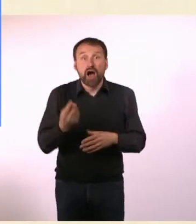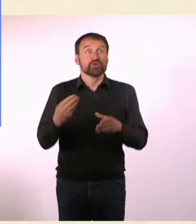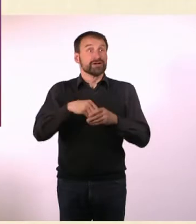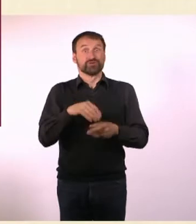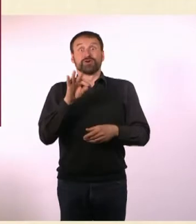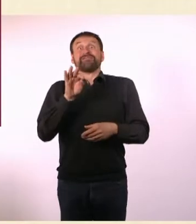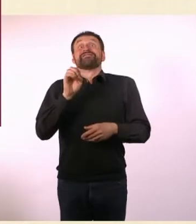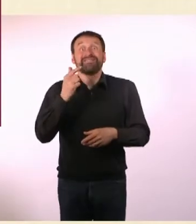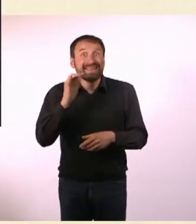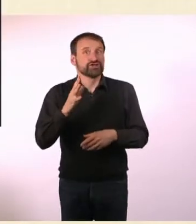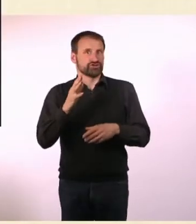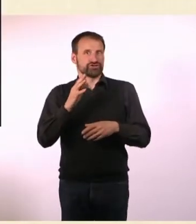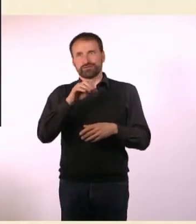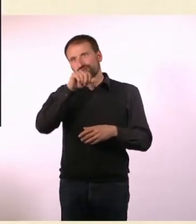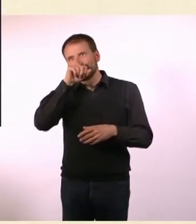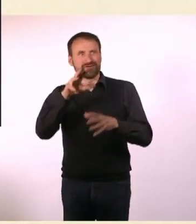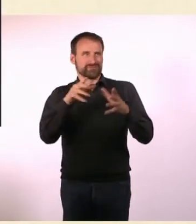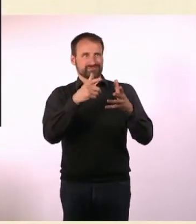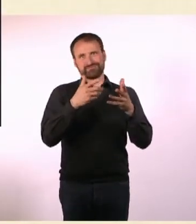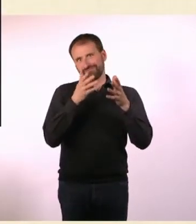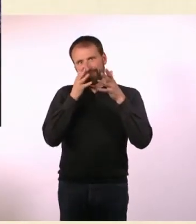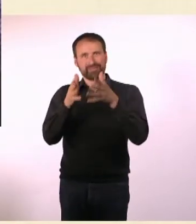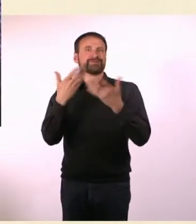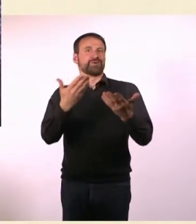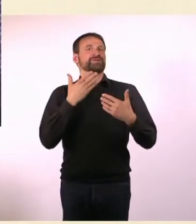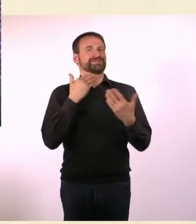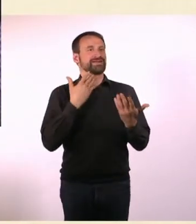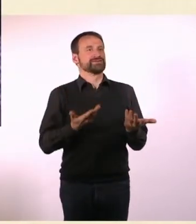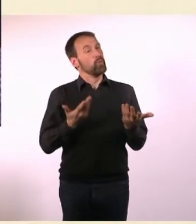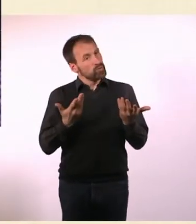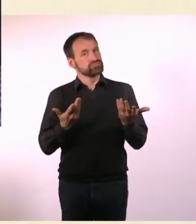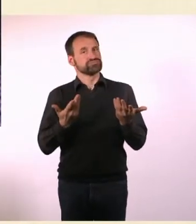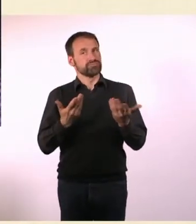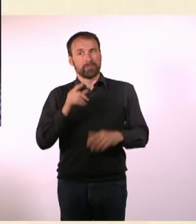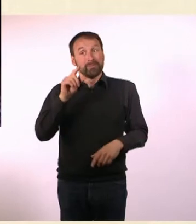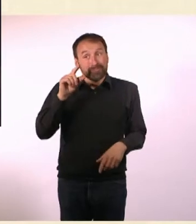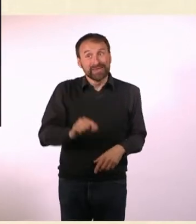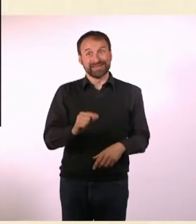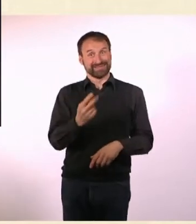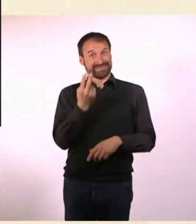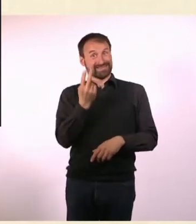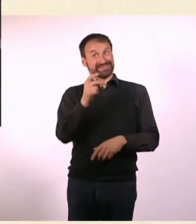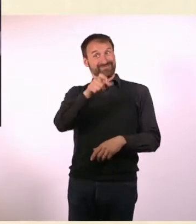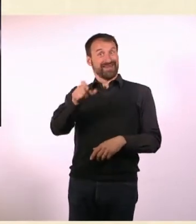Also mindestens Zwei, denn ich habe ja Zwei gefunden. Das ist ein Thema, über das überhaupt nicht gesprochen wird.